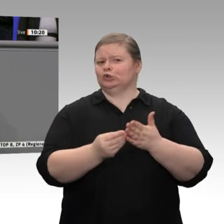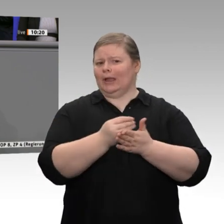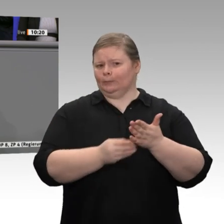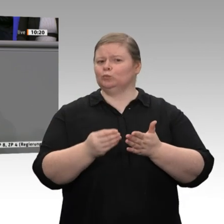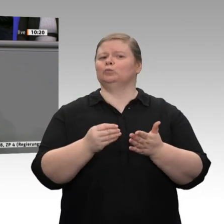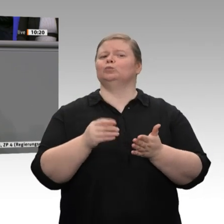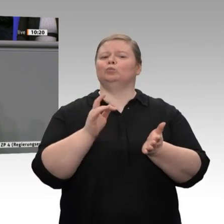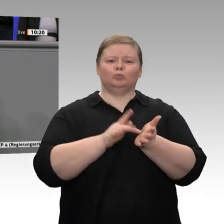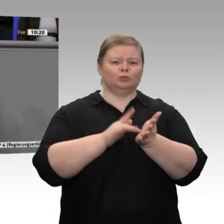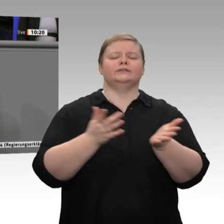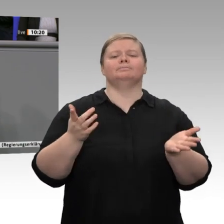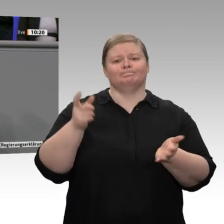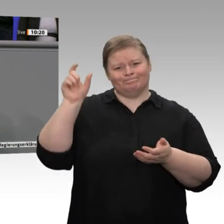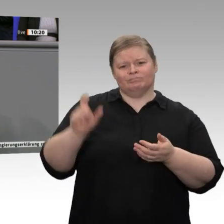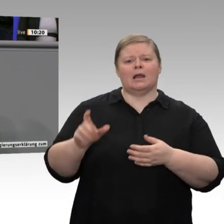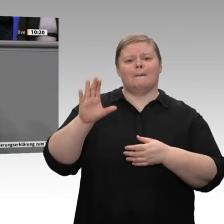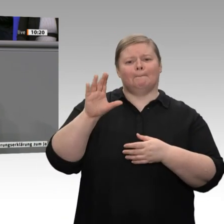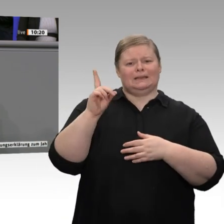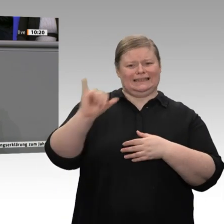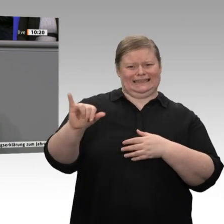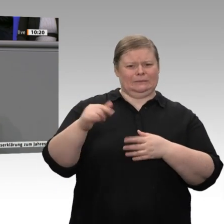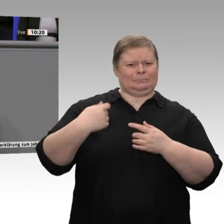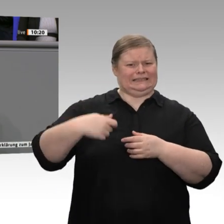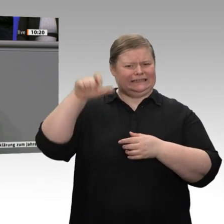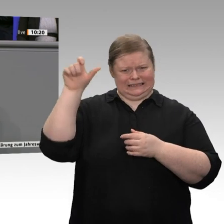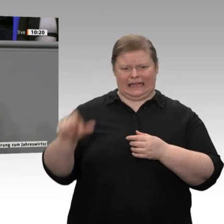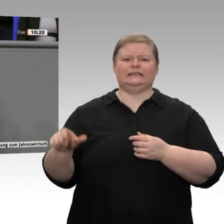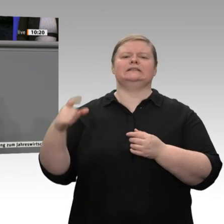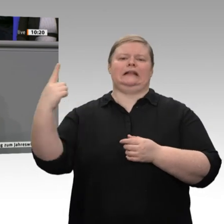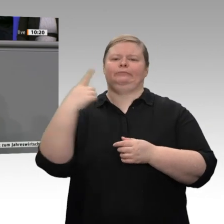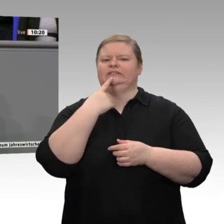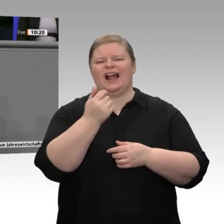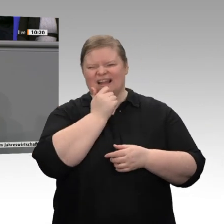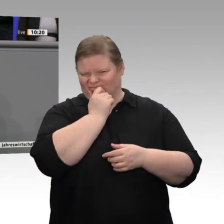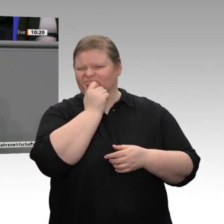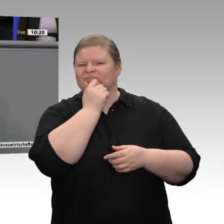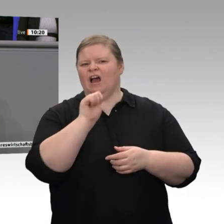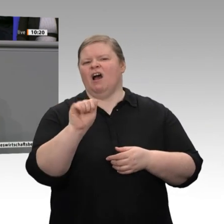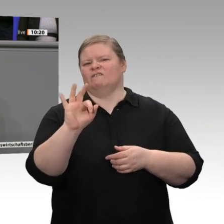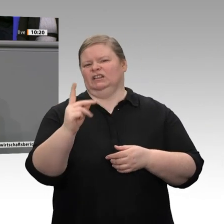es übrigens Siemenschef Kaeser. Übrigens, keine Frage: